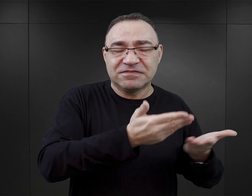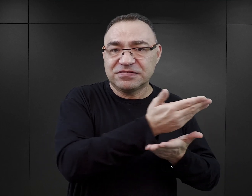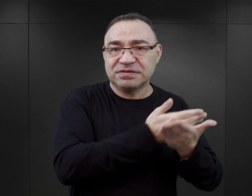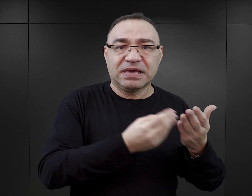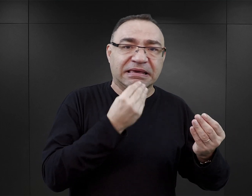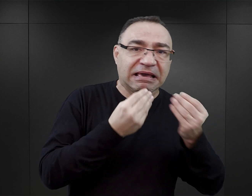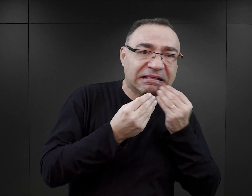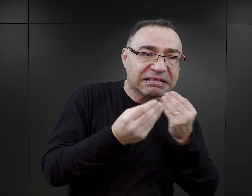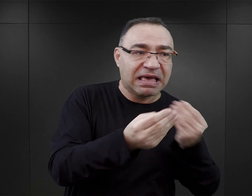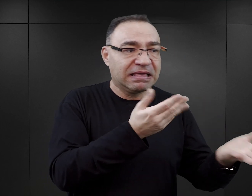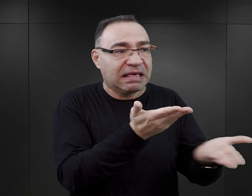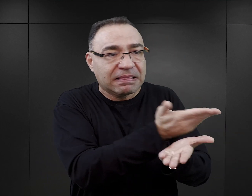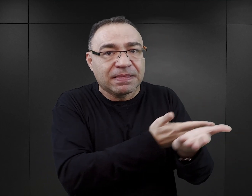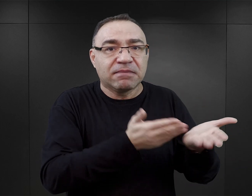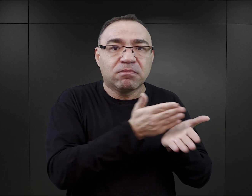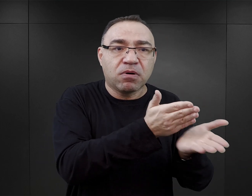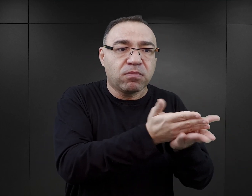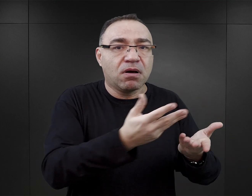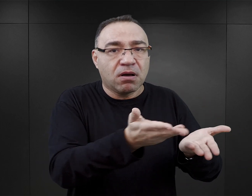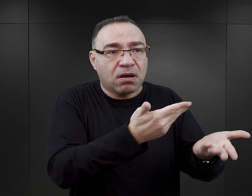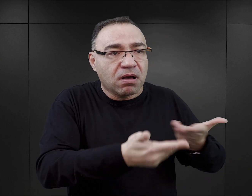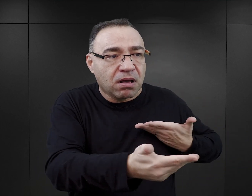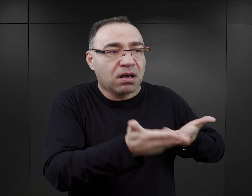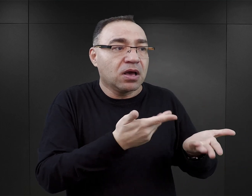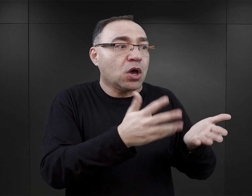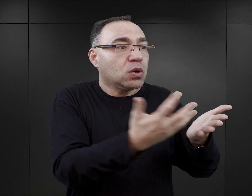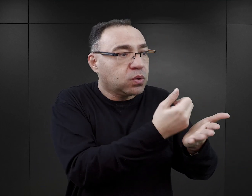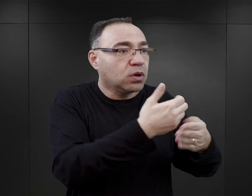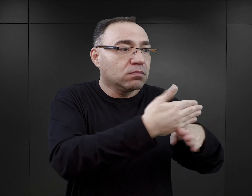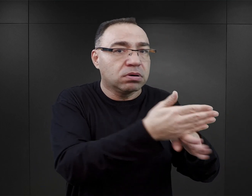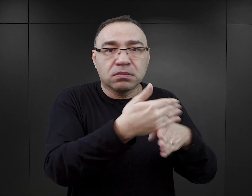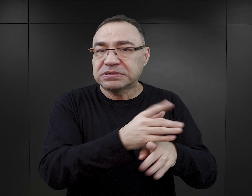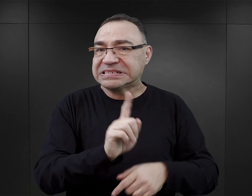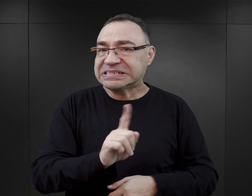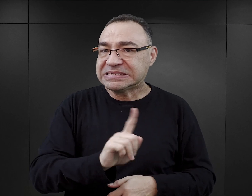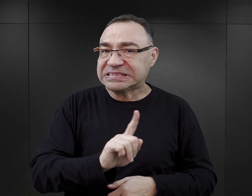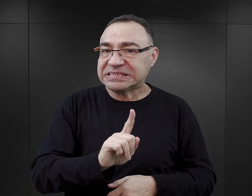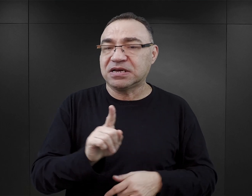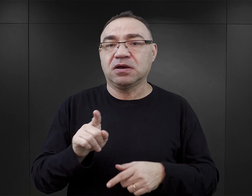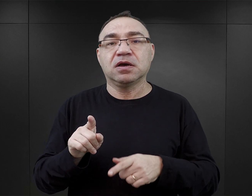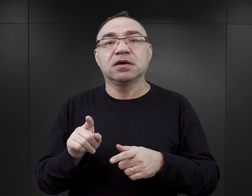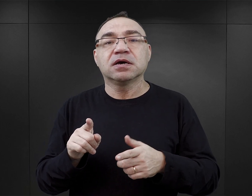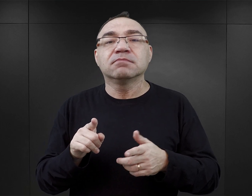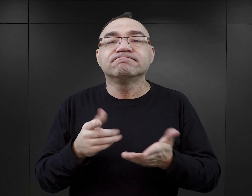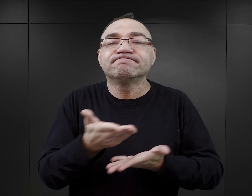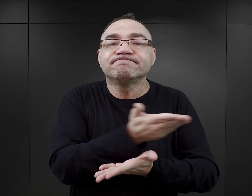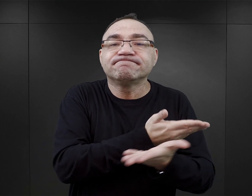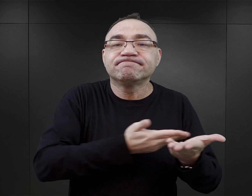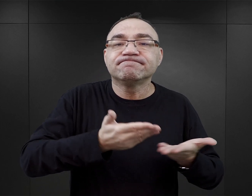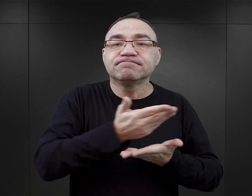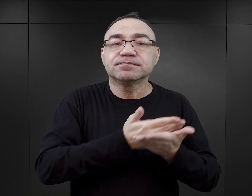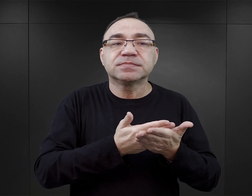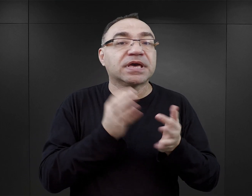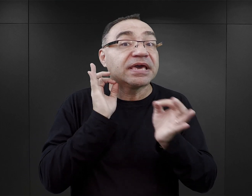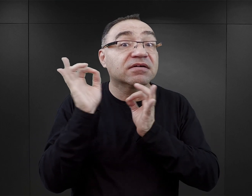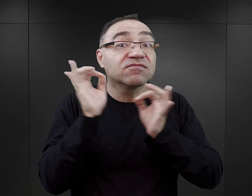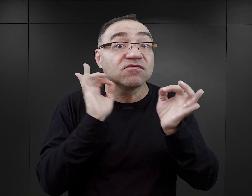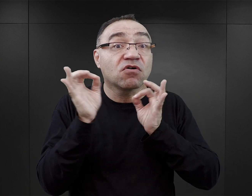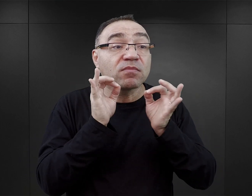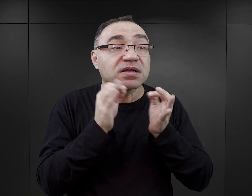wymianie jedzenia, wymianie odzieży: ktoś coś zdobył, podzielił się z innymi. Natomiast chodzi mi tutaj przede wszystkim o wymianę informacji,